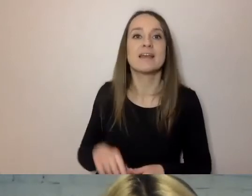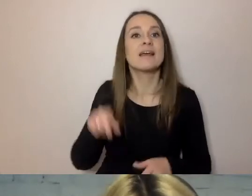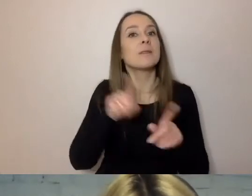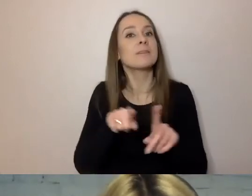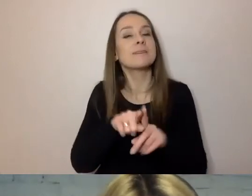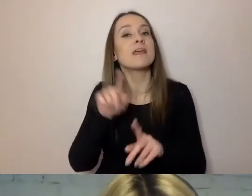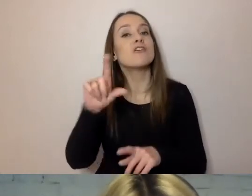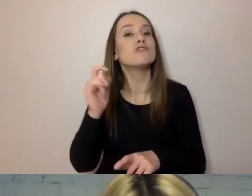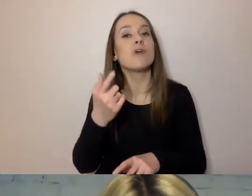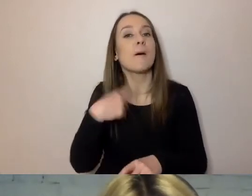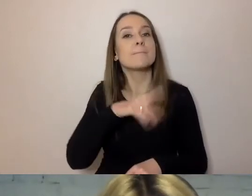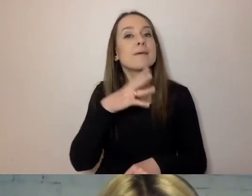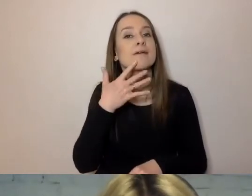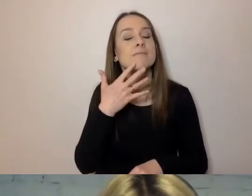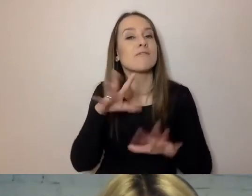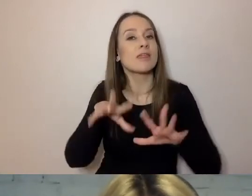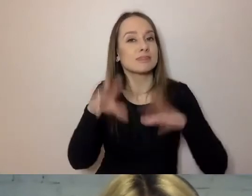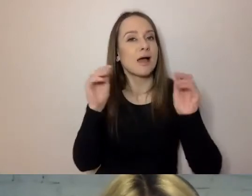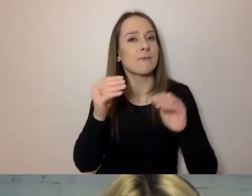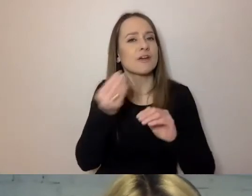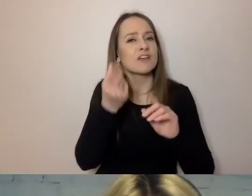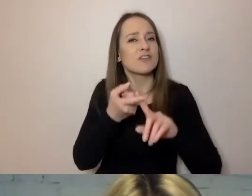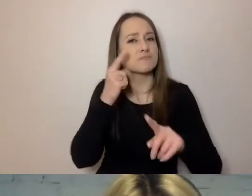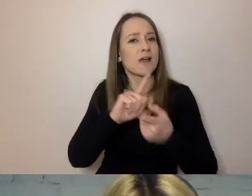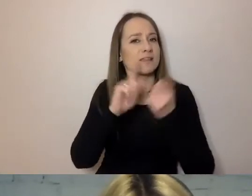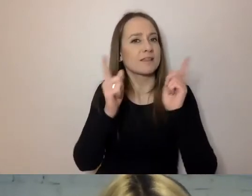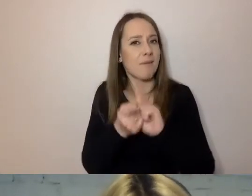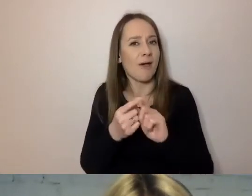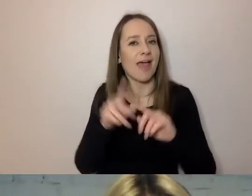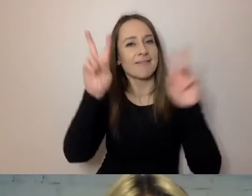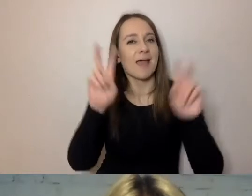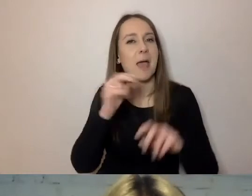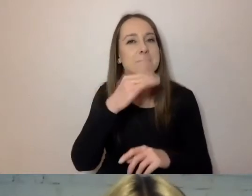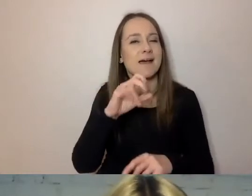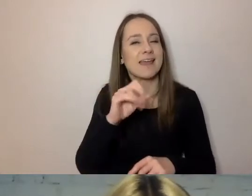o którym mówiliśmy na początku, jeszcze zakulisowo. PAWEŁ: Ja tego majestatu nie lubię.